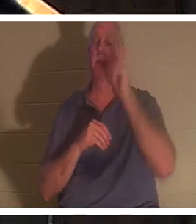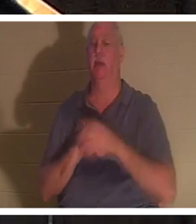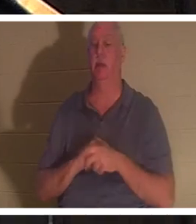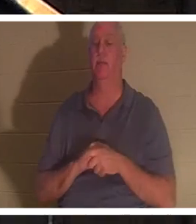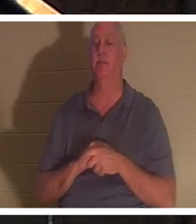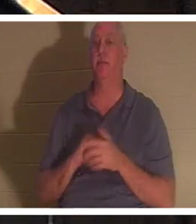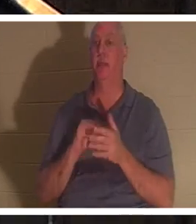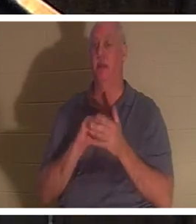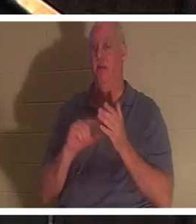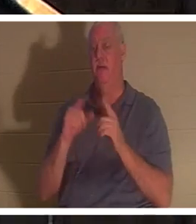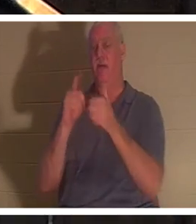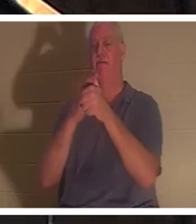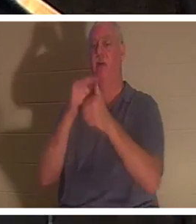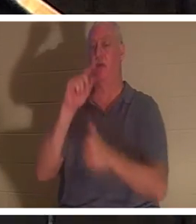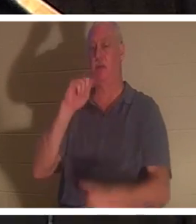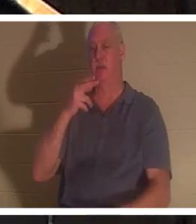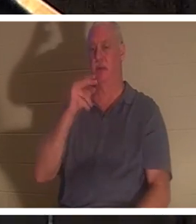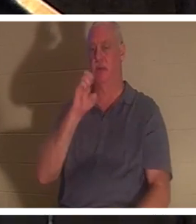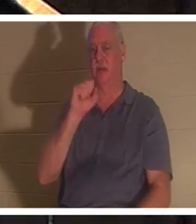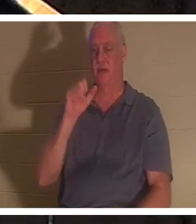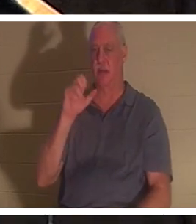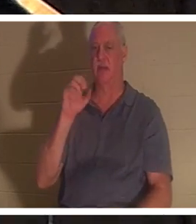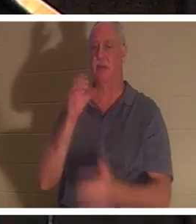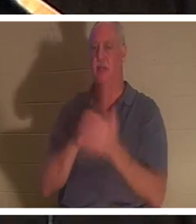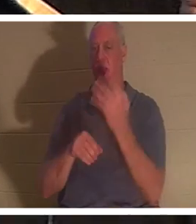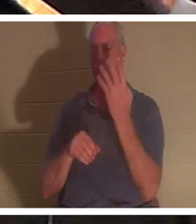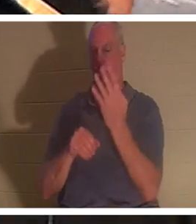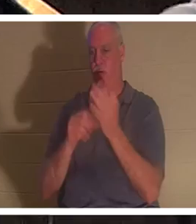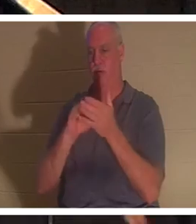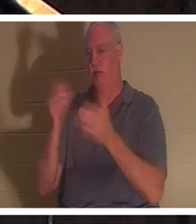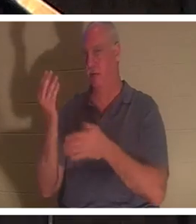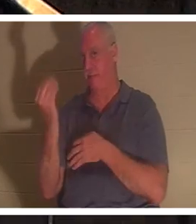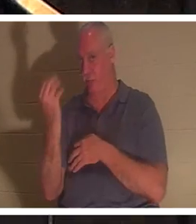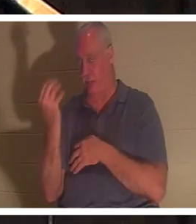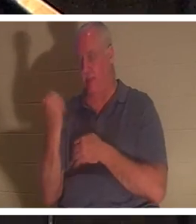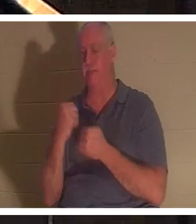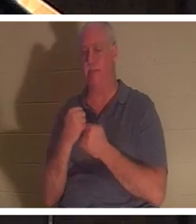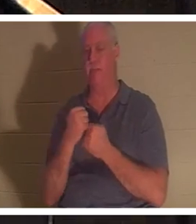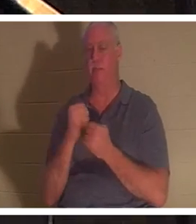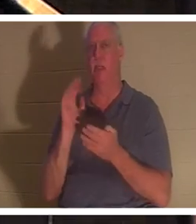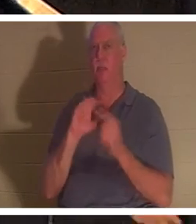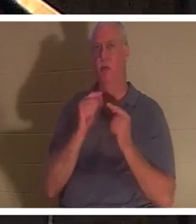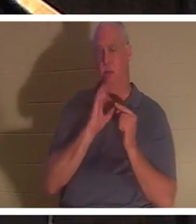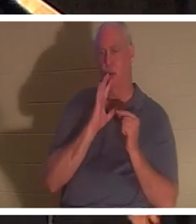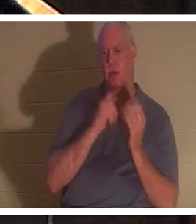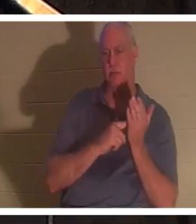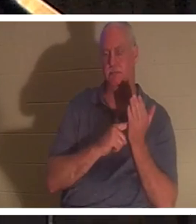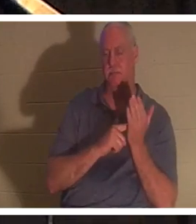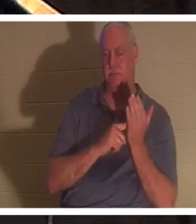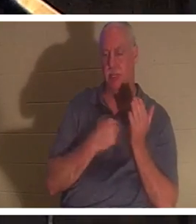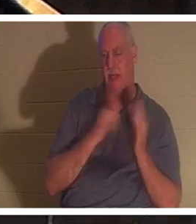书 4:14。我们一直在我领导和教导的小组中讨论这个问题。我有